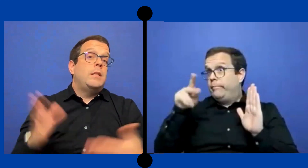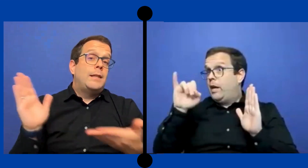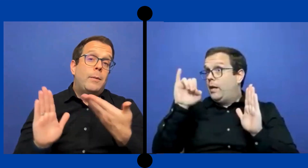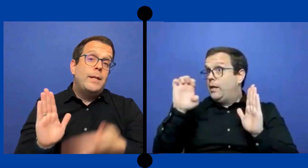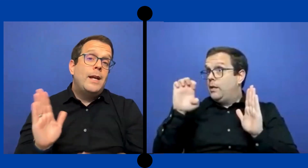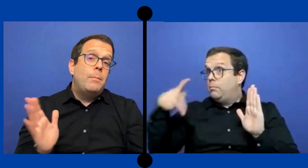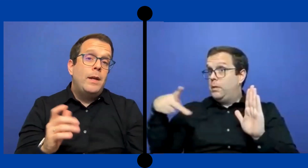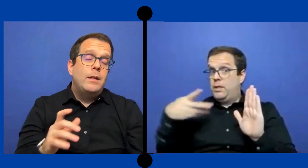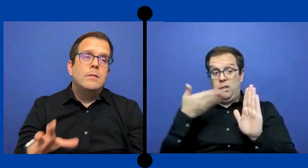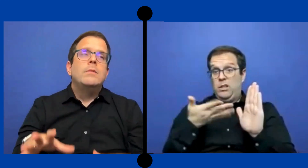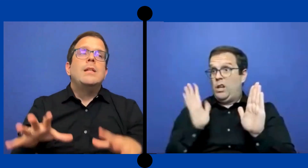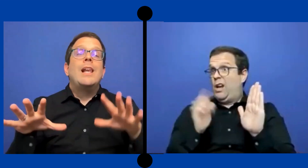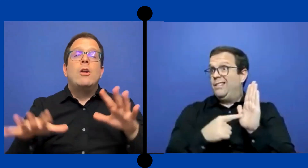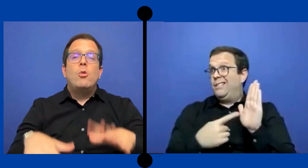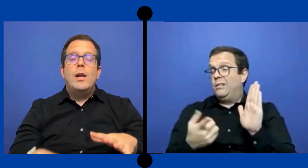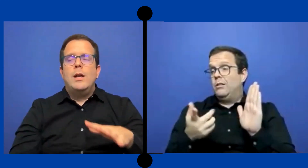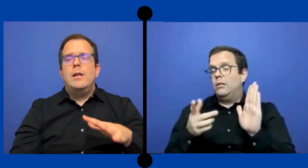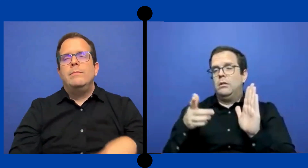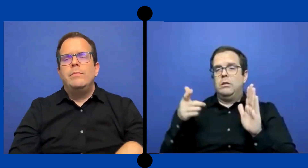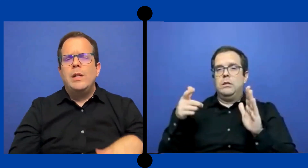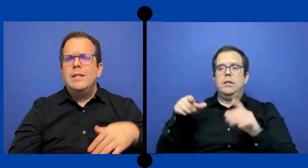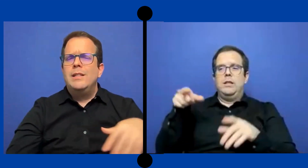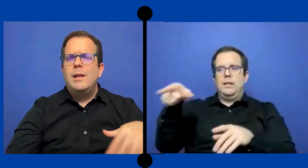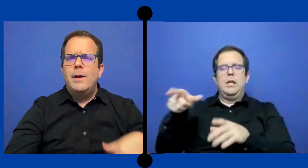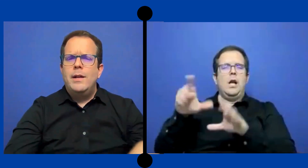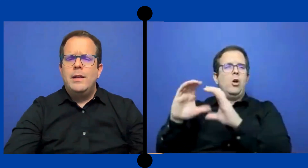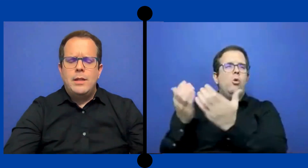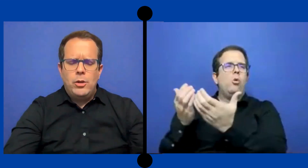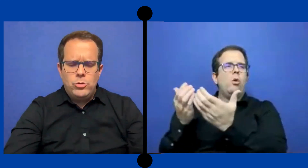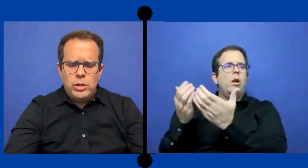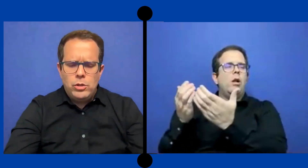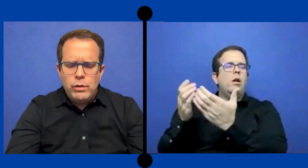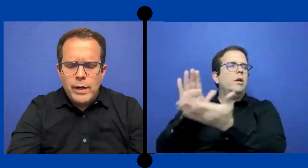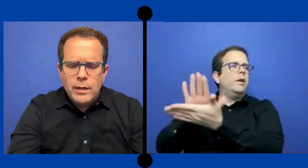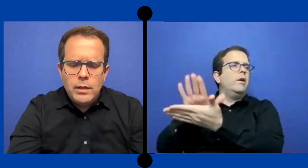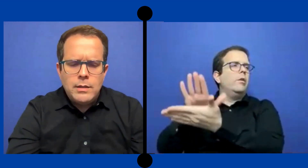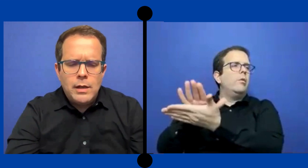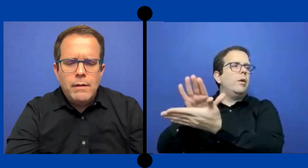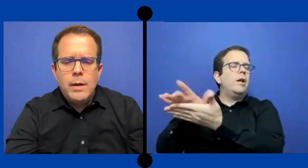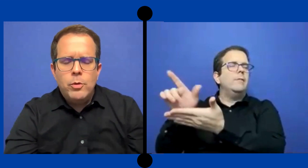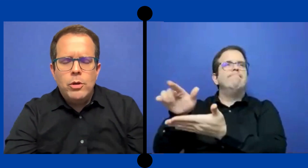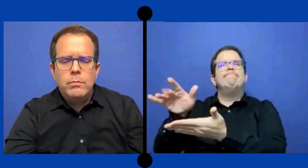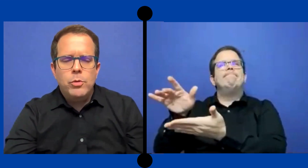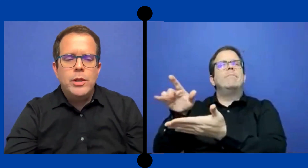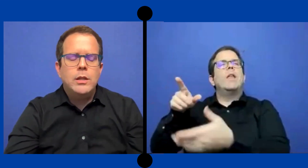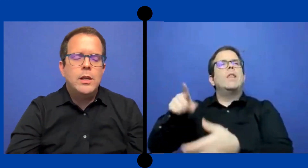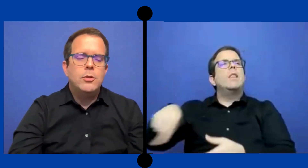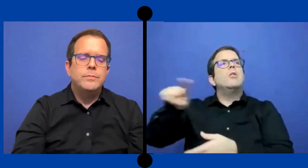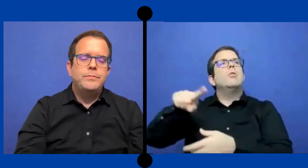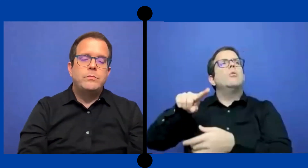Y estaba ya en el PEI y la escuela---Aqui se trabaja en ... Estados Unidos diferente, aqui se trabaja por distritos